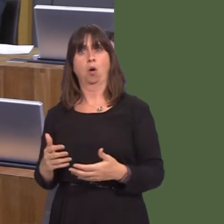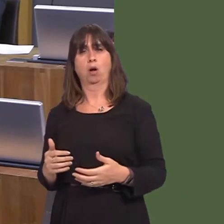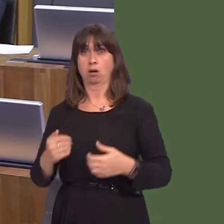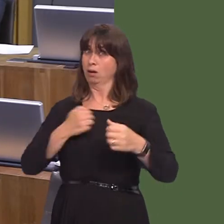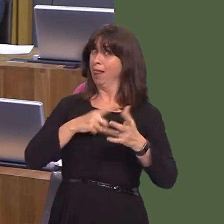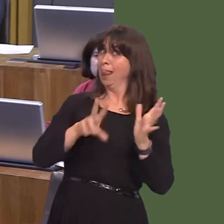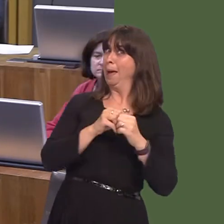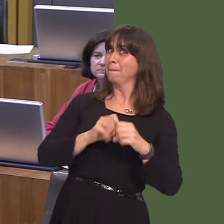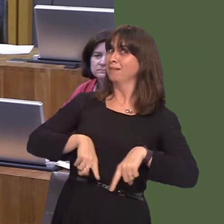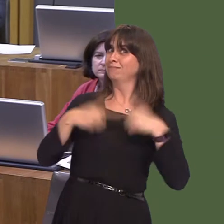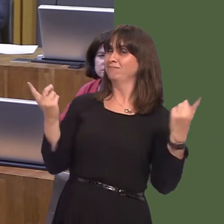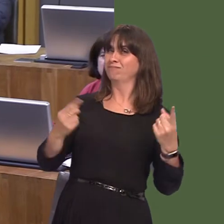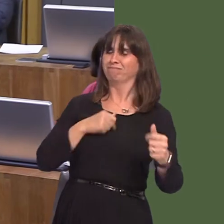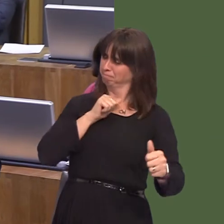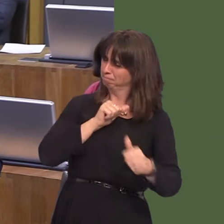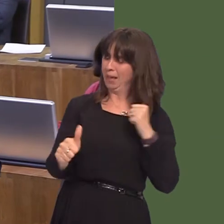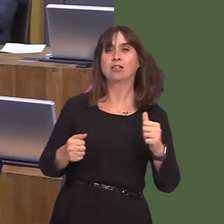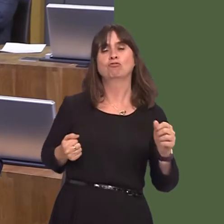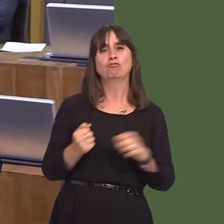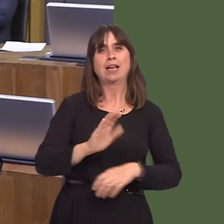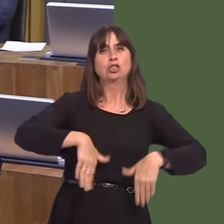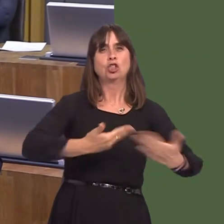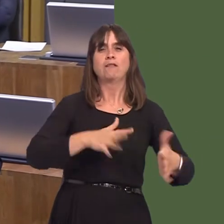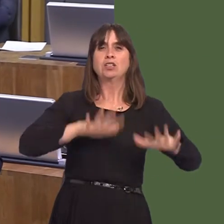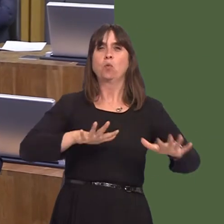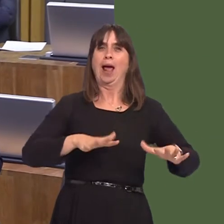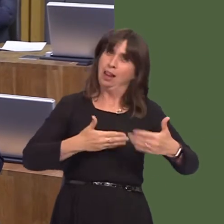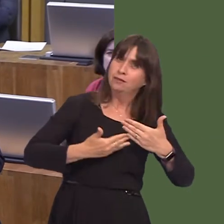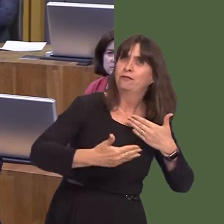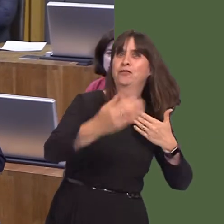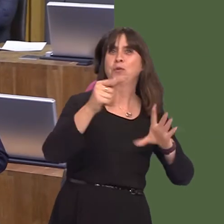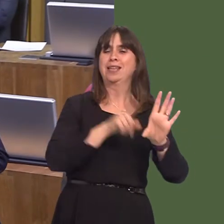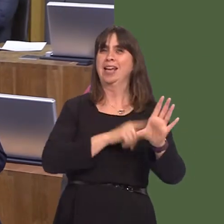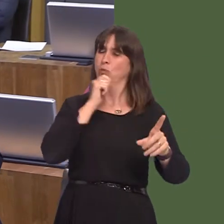delivering the best railway service ever for the people of Wales over the next few years.